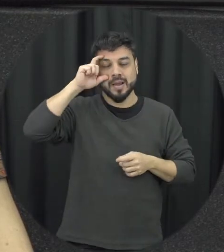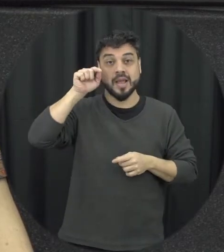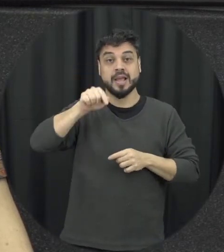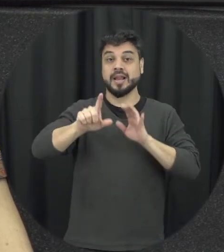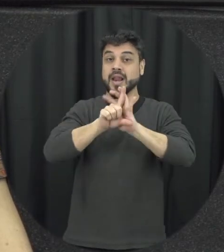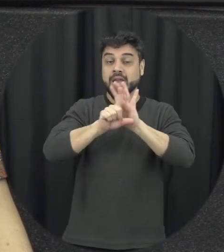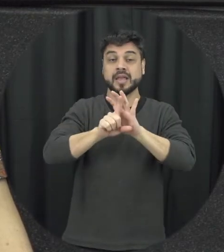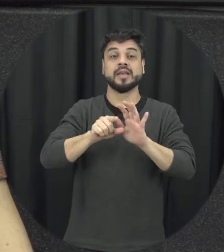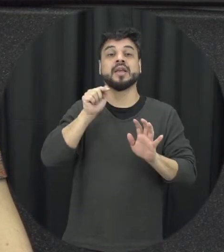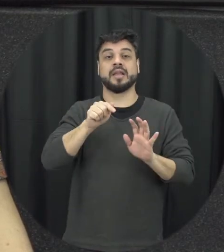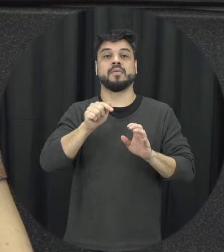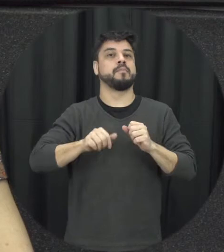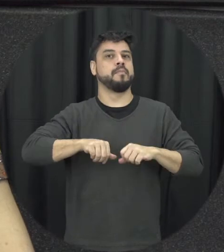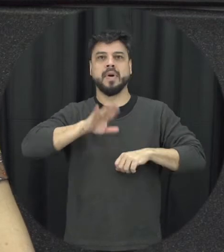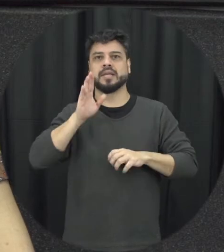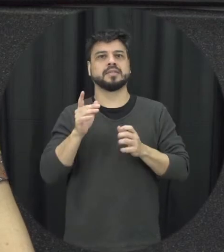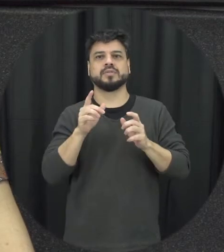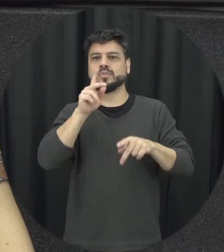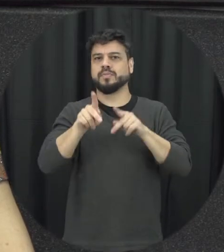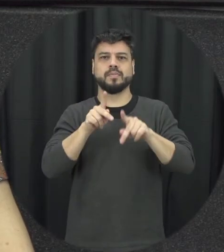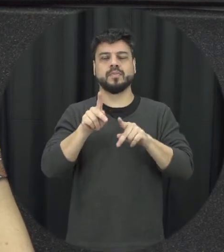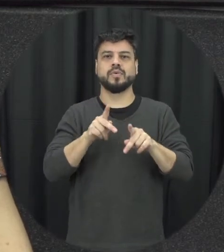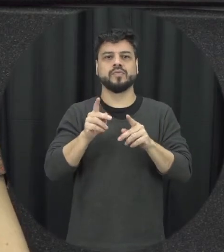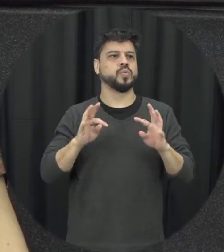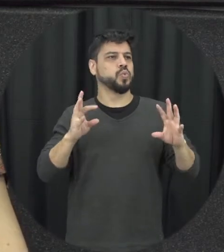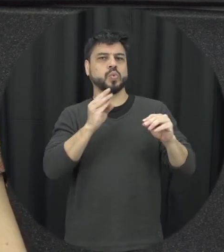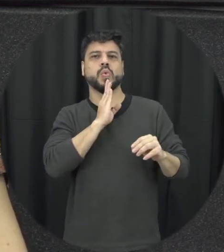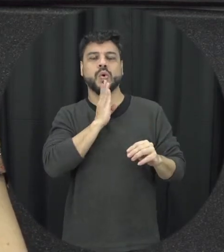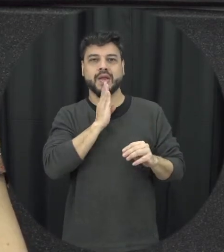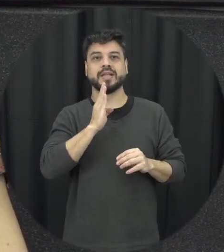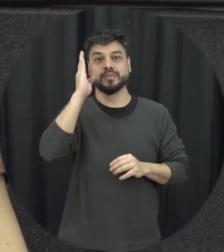mostra que apenas dois por cento da população nunca ouviu falar da Lei então é praticamente a